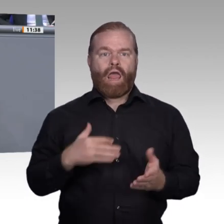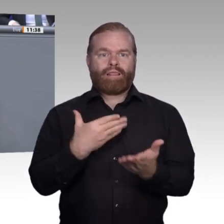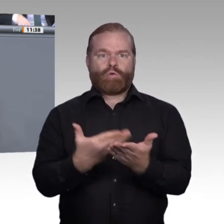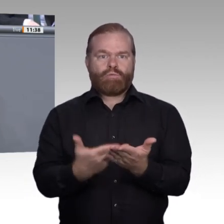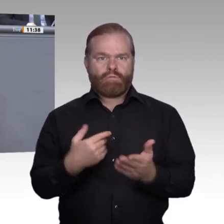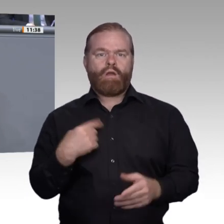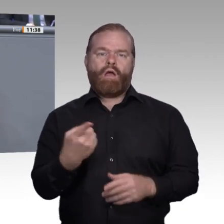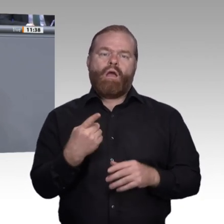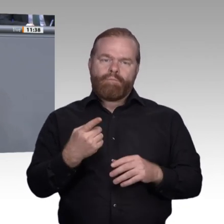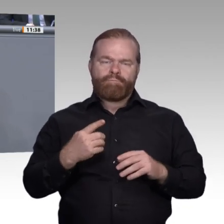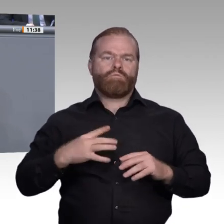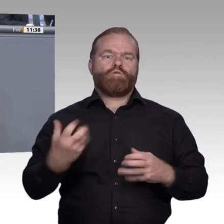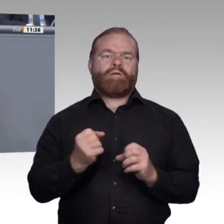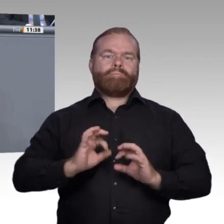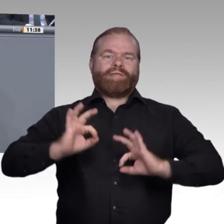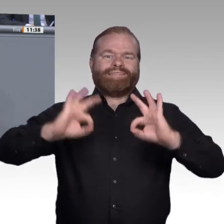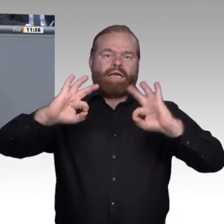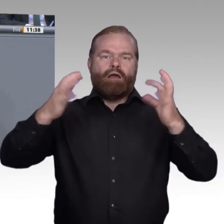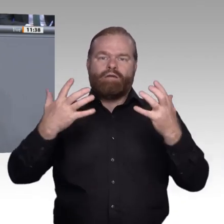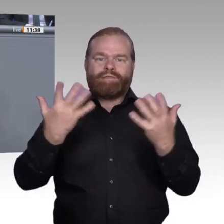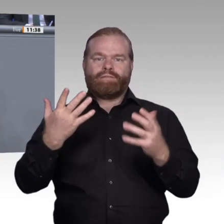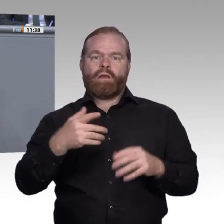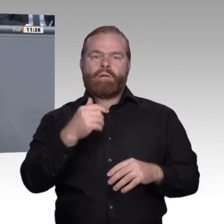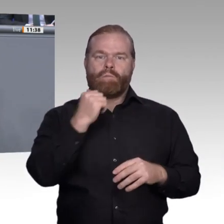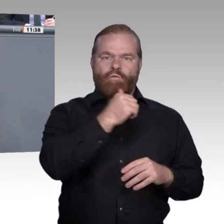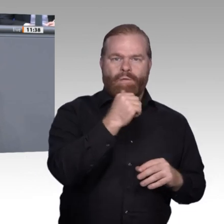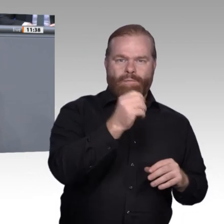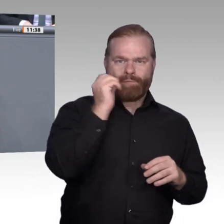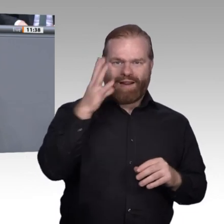überzeugt, dass wir es genau so schaffen werden, dass die eingangs beschriebene Vision